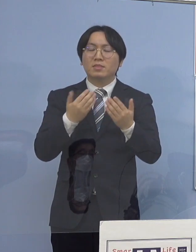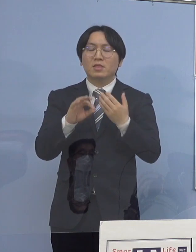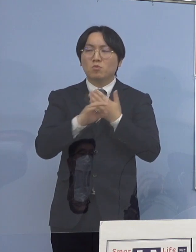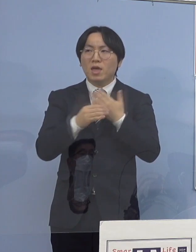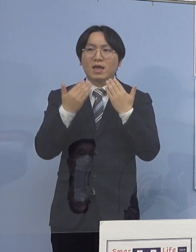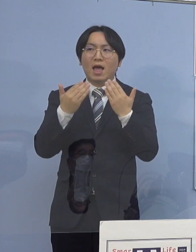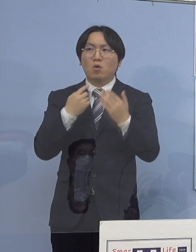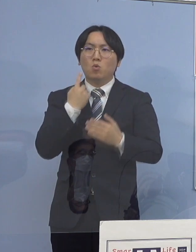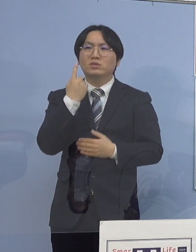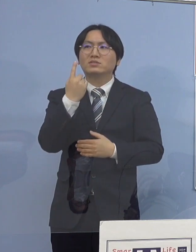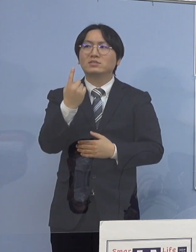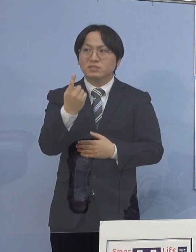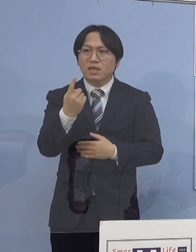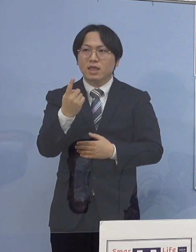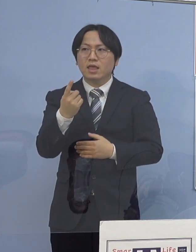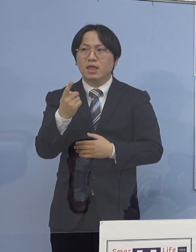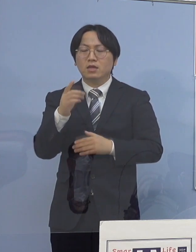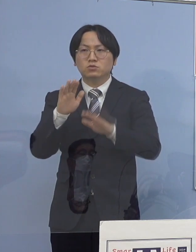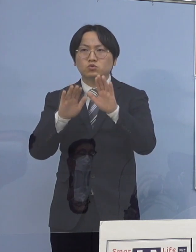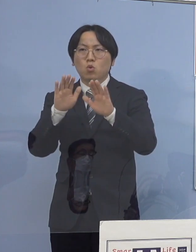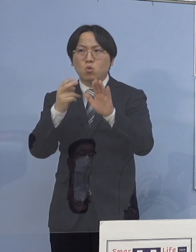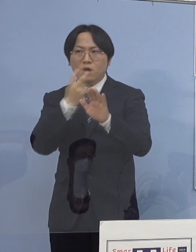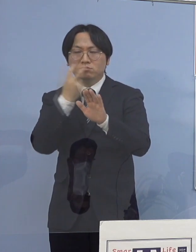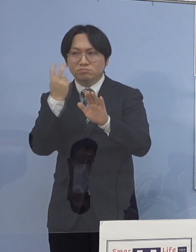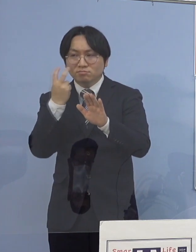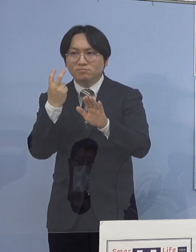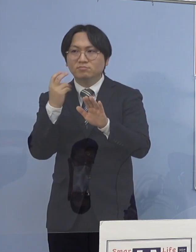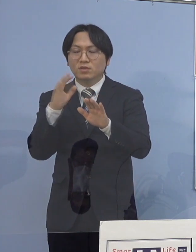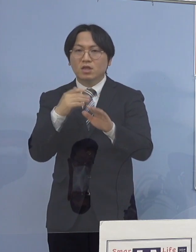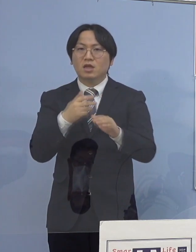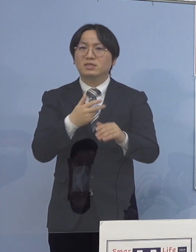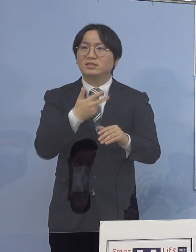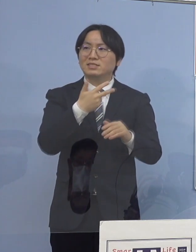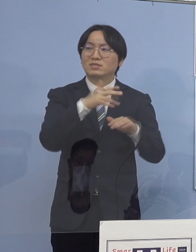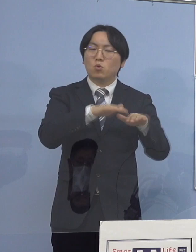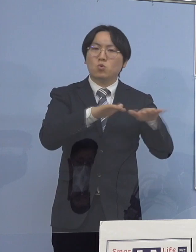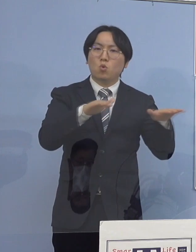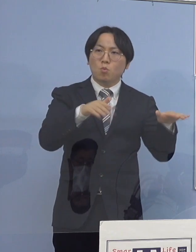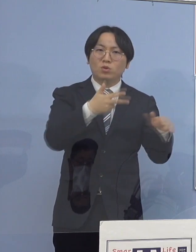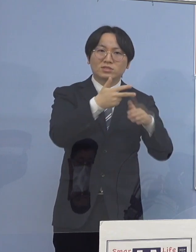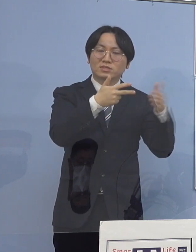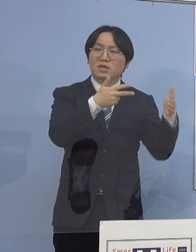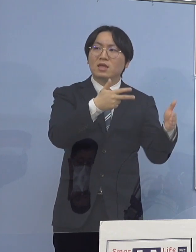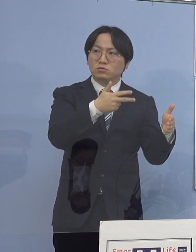あるいは児童福祉施設などのところに対しての 市町村の担当